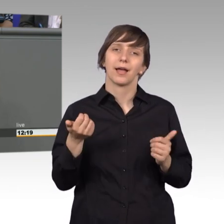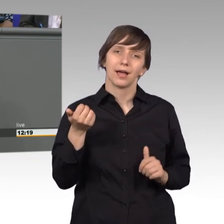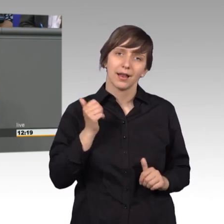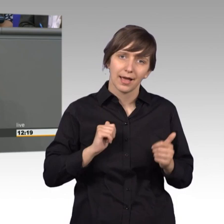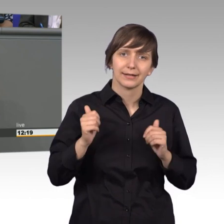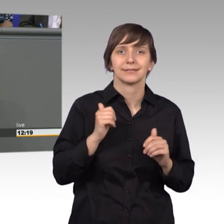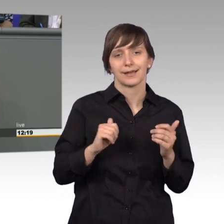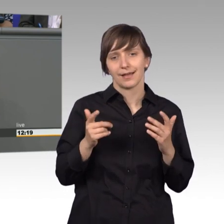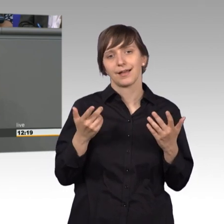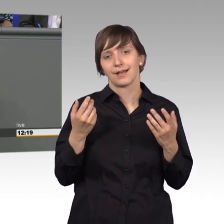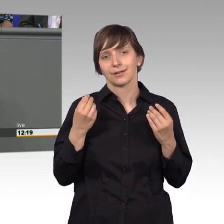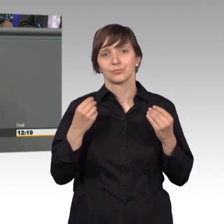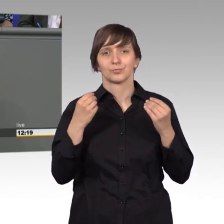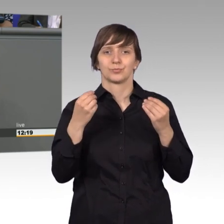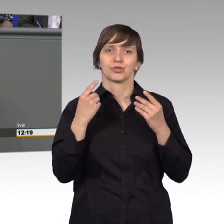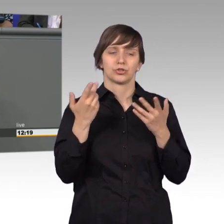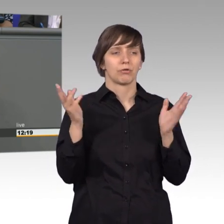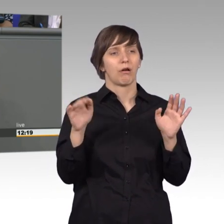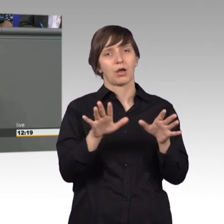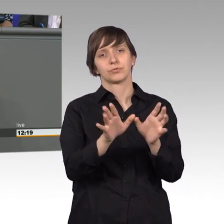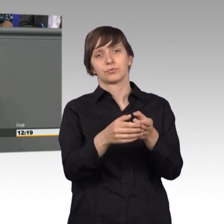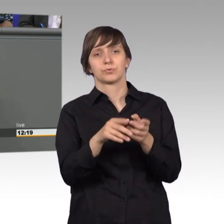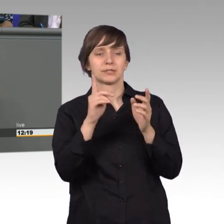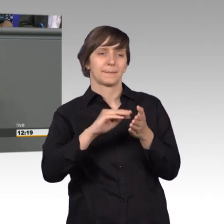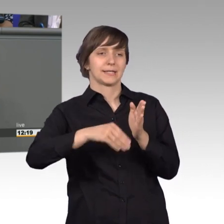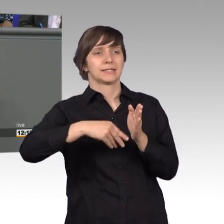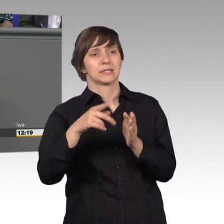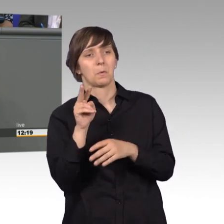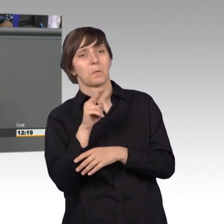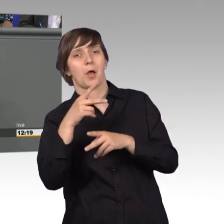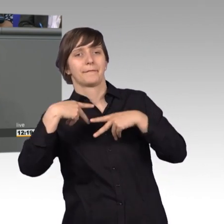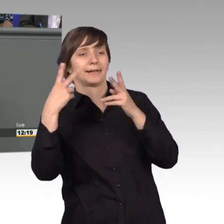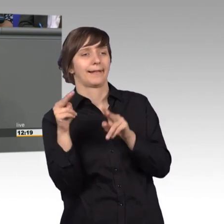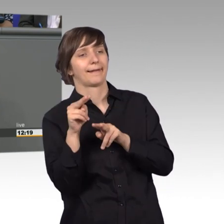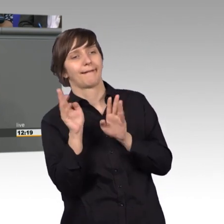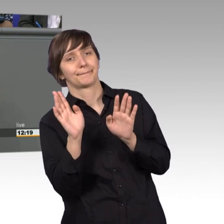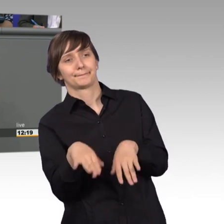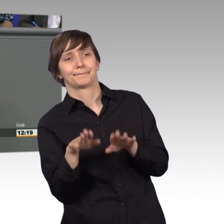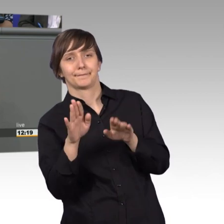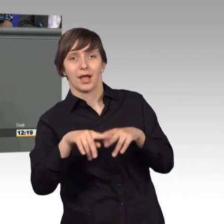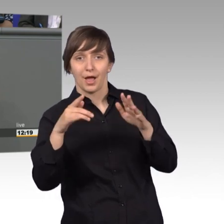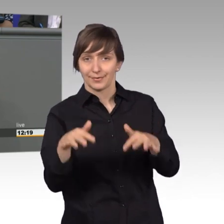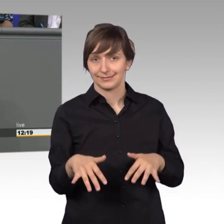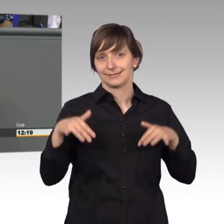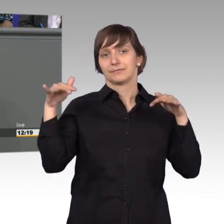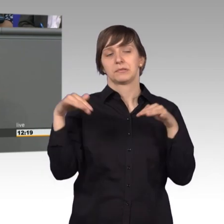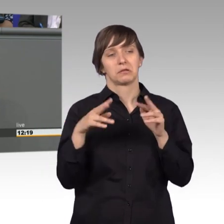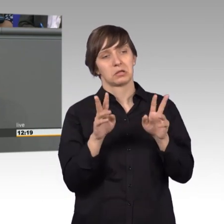stiefmütterliche Wahrnehmung des Petitionsausschusses öffentlich wie auch mitunter hier hausintern der Bedeutung des Ausschusses